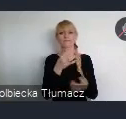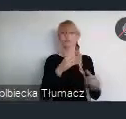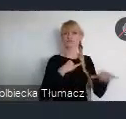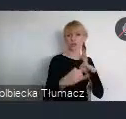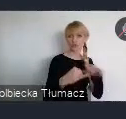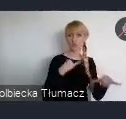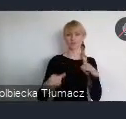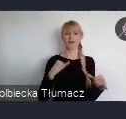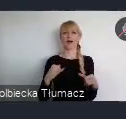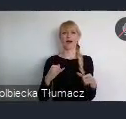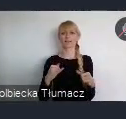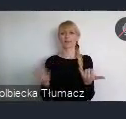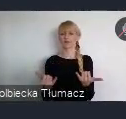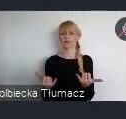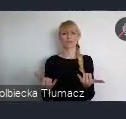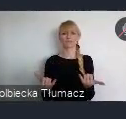na wszystkich szczeblach zarządzania.